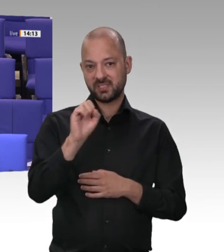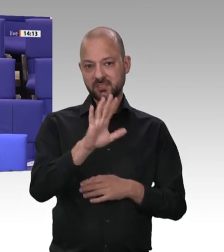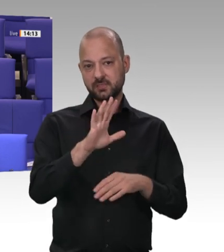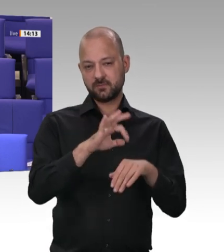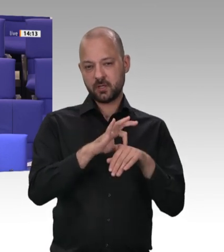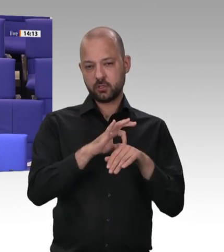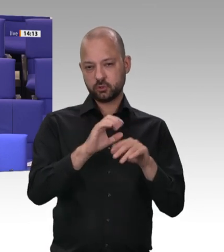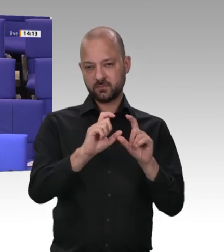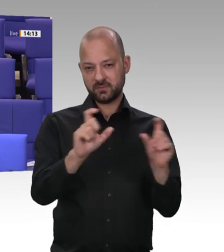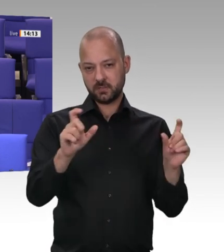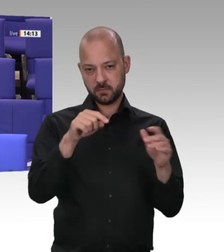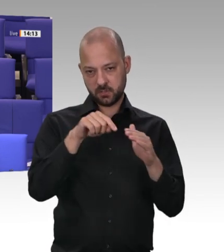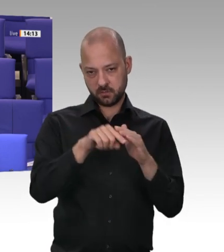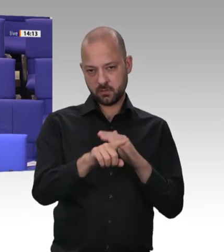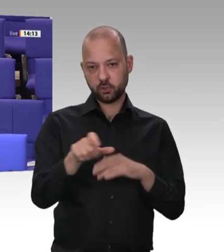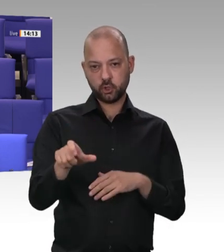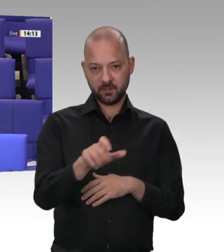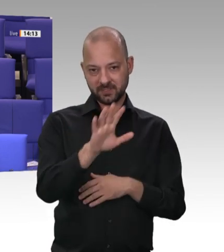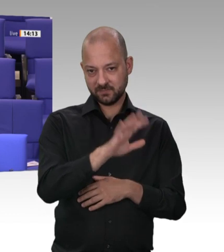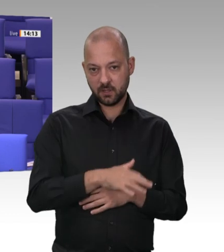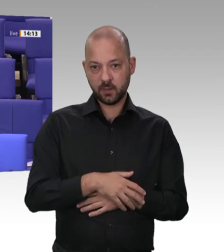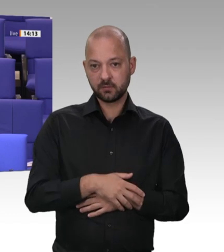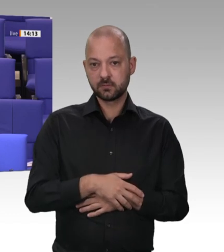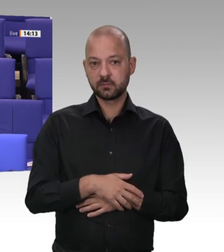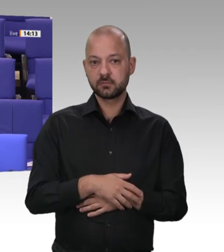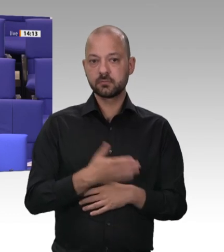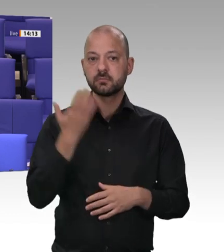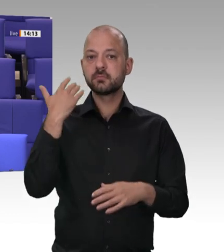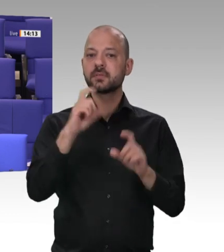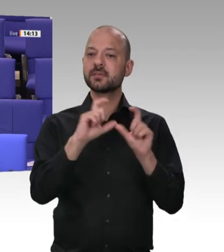werde, Arbeitszeiten nicht korrekt erfasst oder Löhne nicht wie vereinbart gezahlt